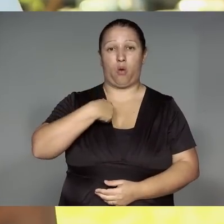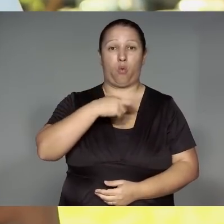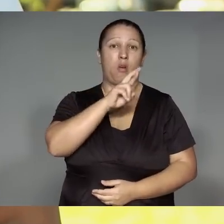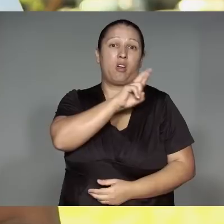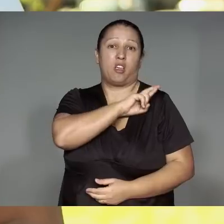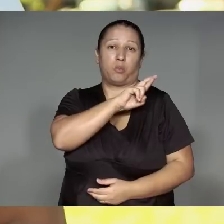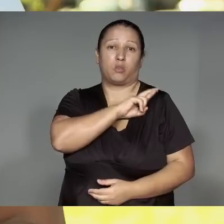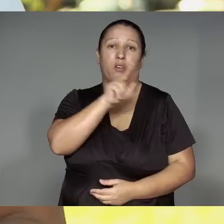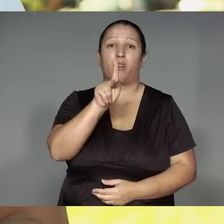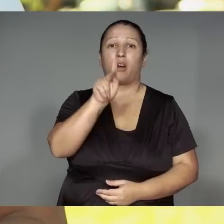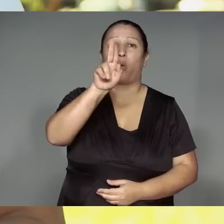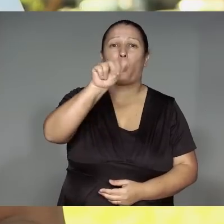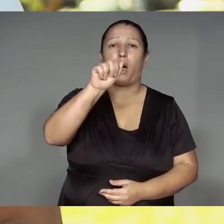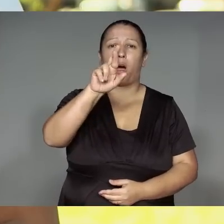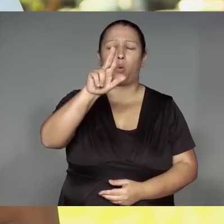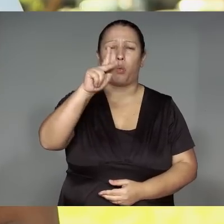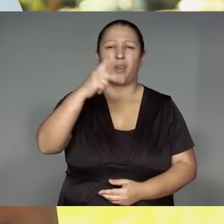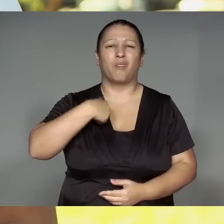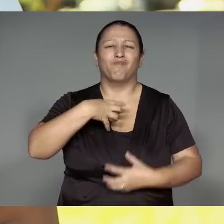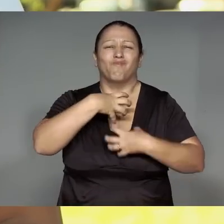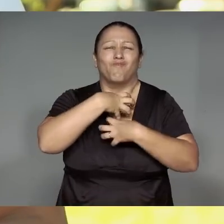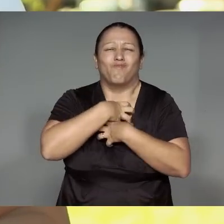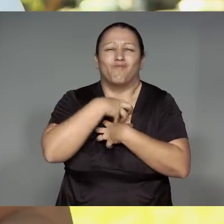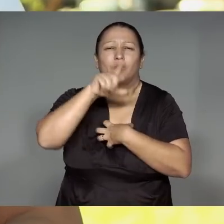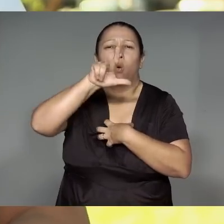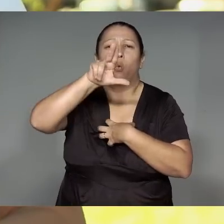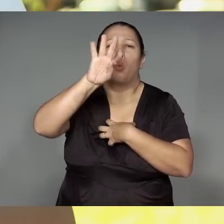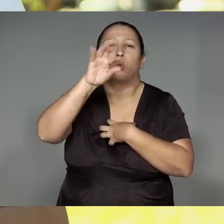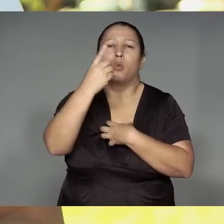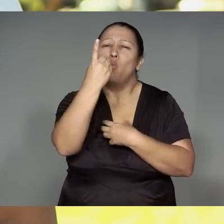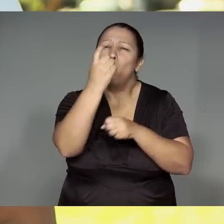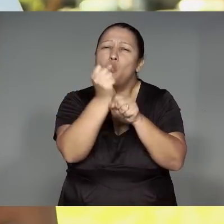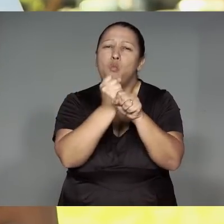Akyheri ako mojepete kwara monom Torywarak amono